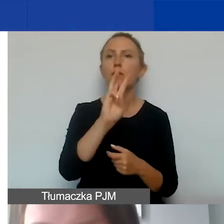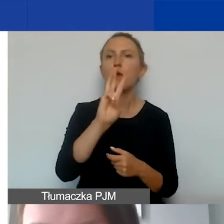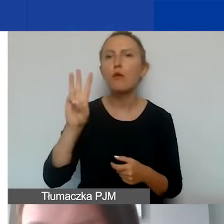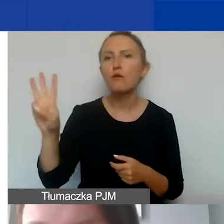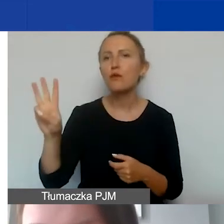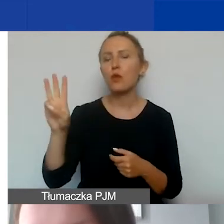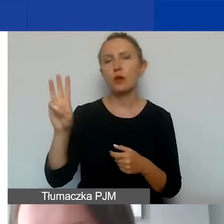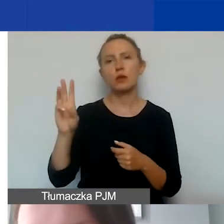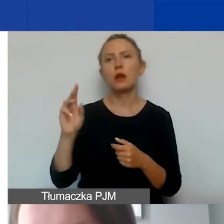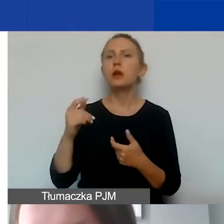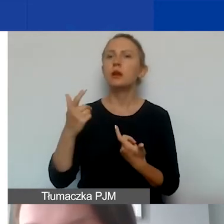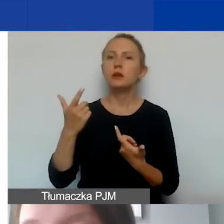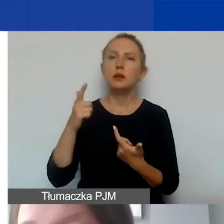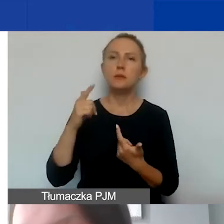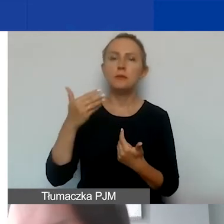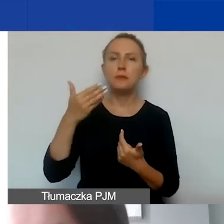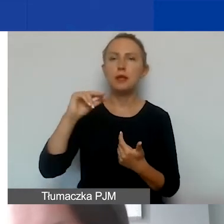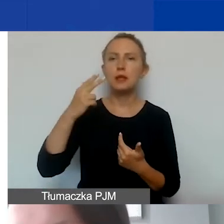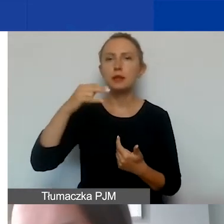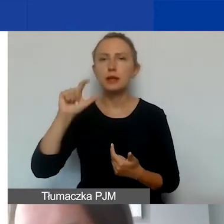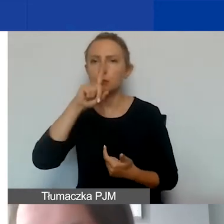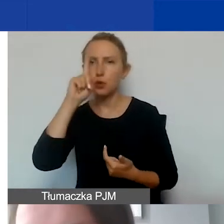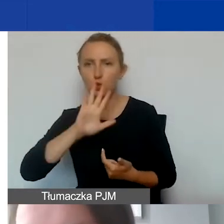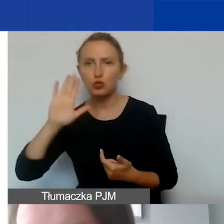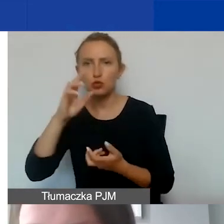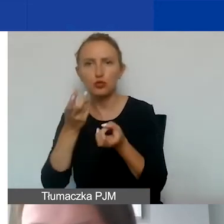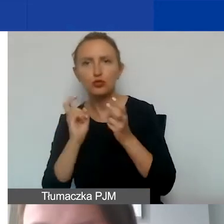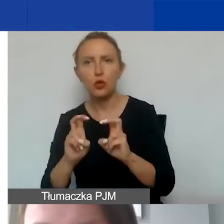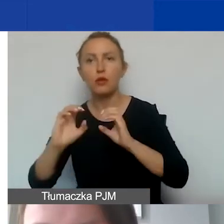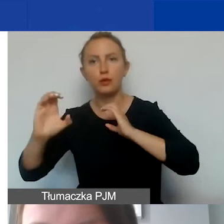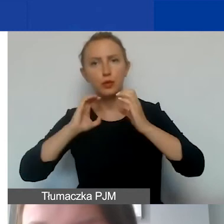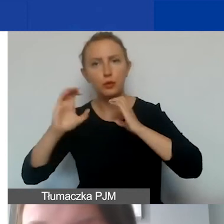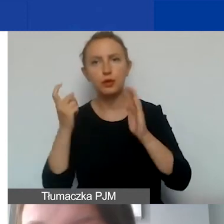profilu w mediach społecznościowych jako wymóg komunikacyjny programowy.